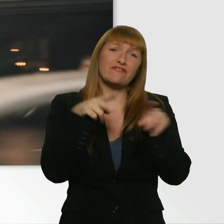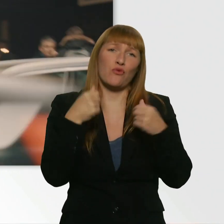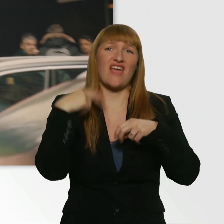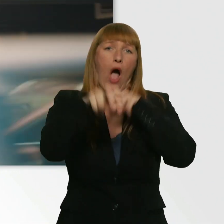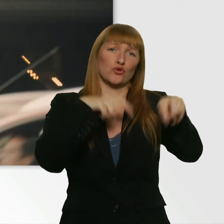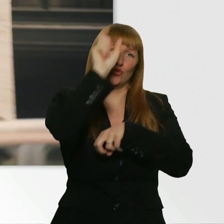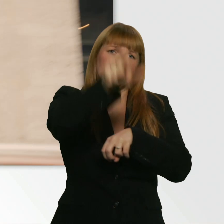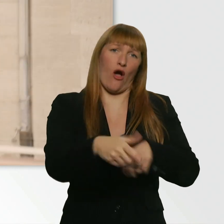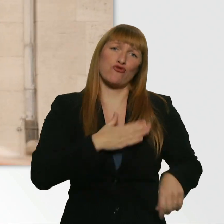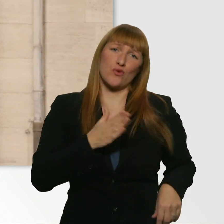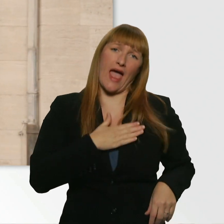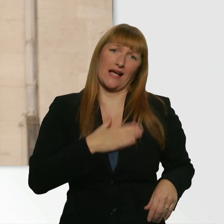Oh, jetzt fühl ich mich schlecht.